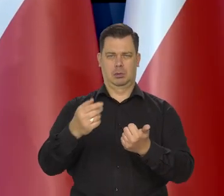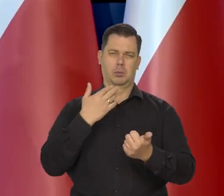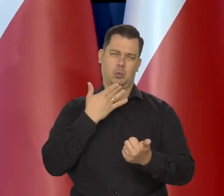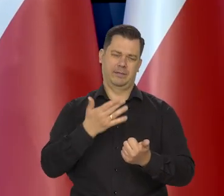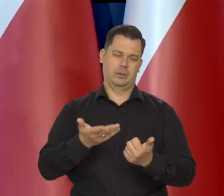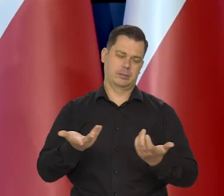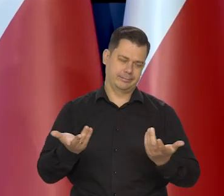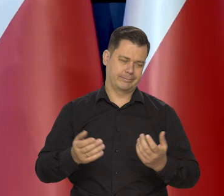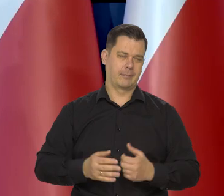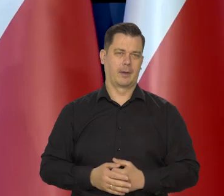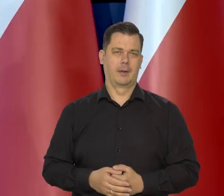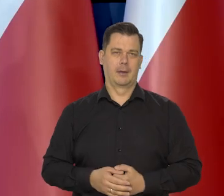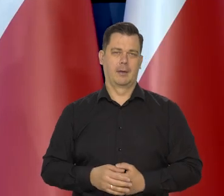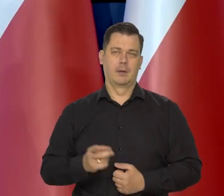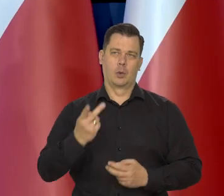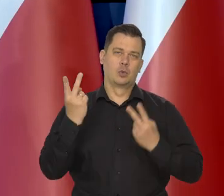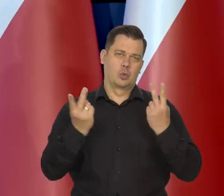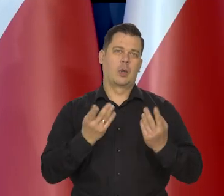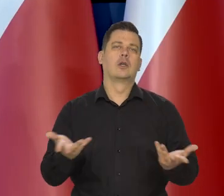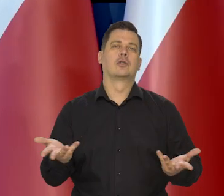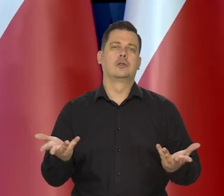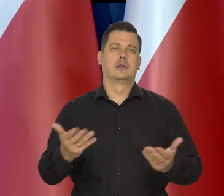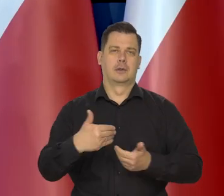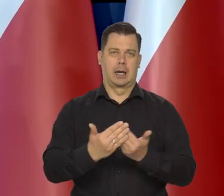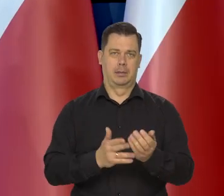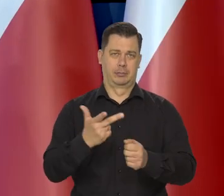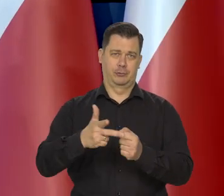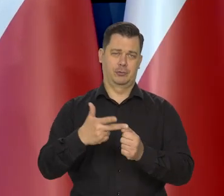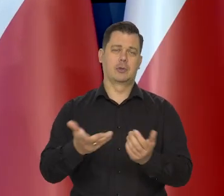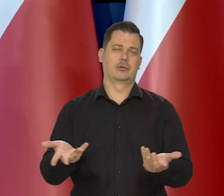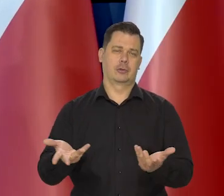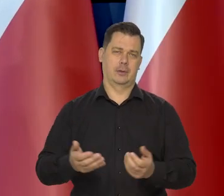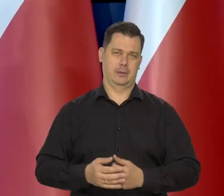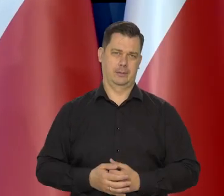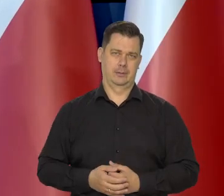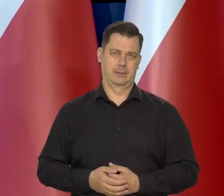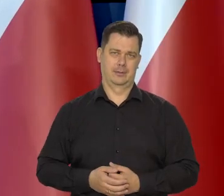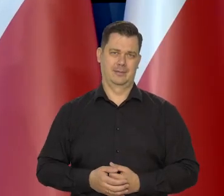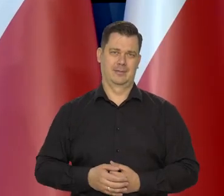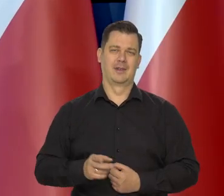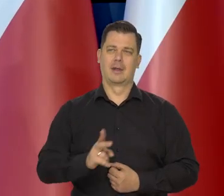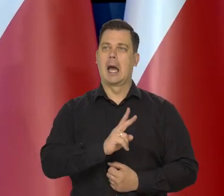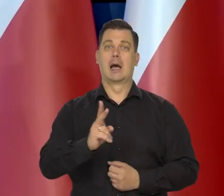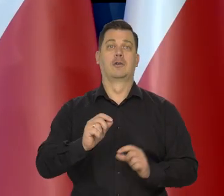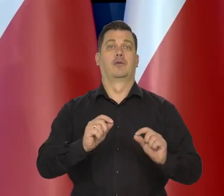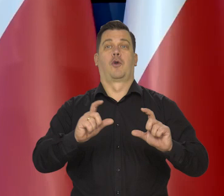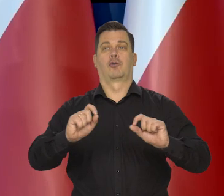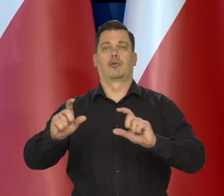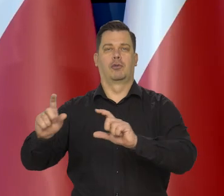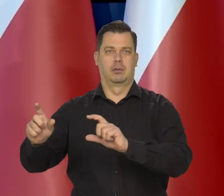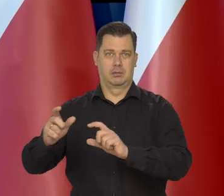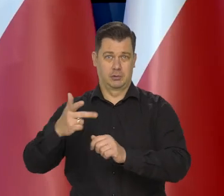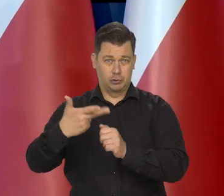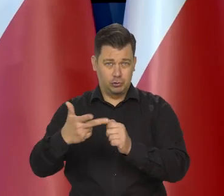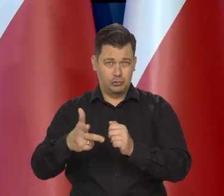Trwają poszukiwanie takiego chleba w Polsce. Jak wiecie, wszystko zdrożało. No ale nie aż tak.